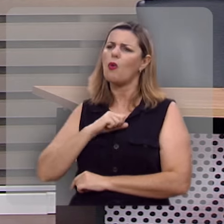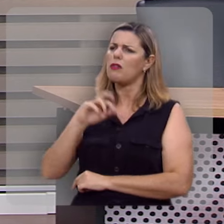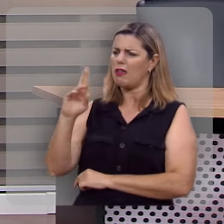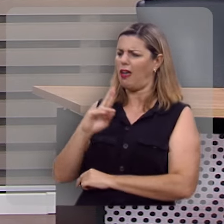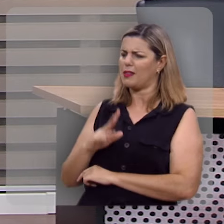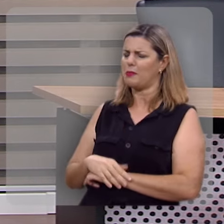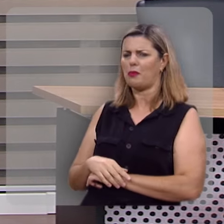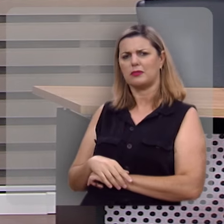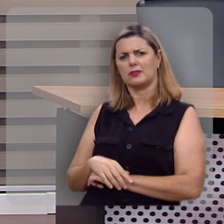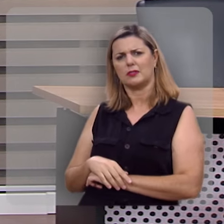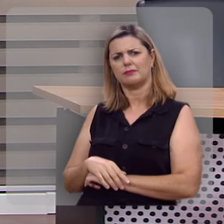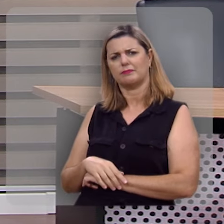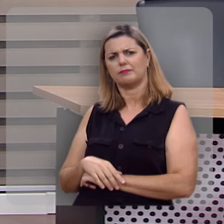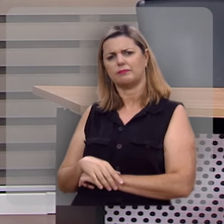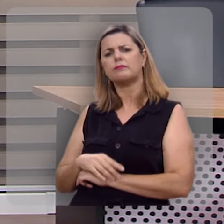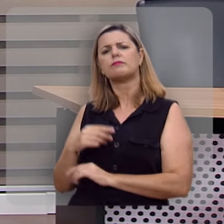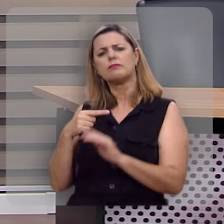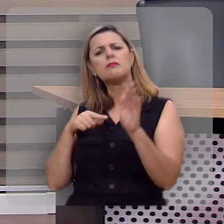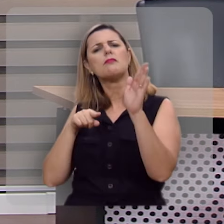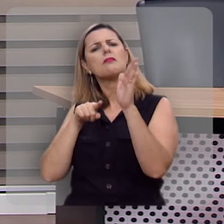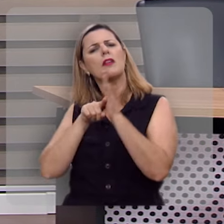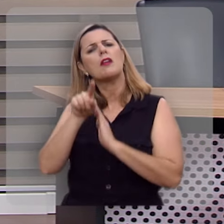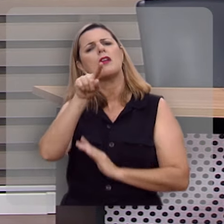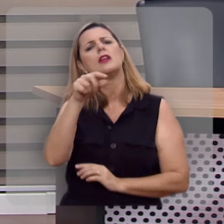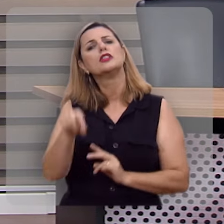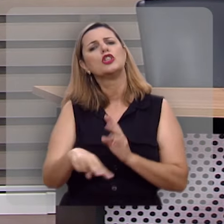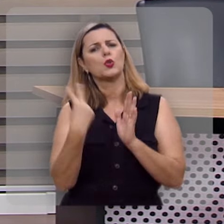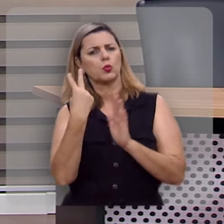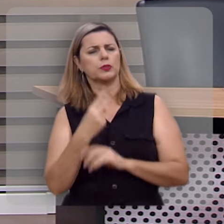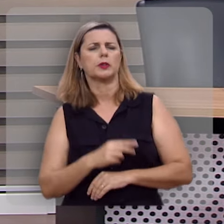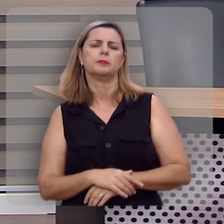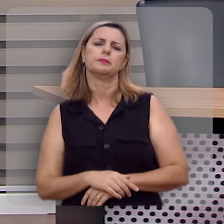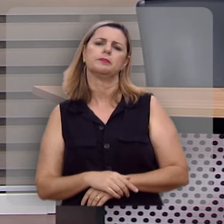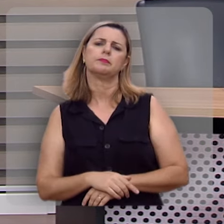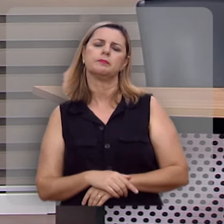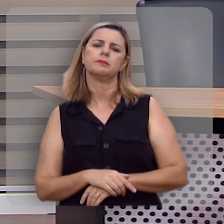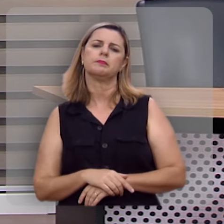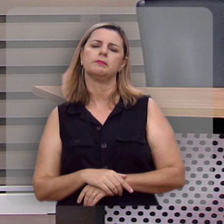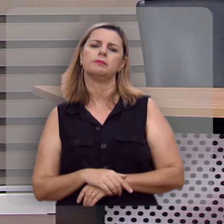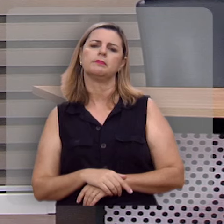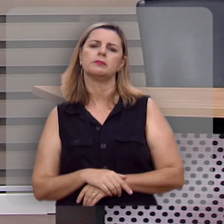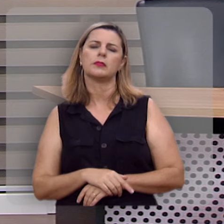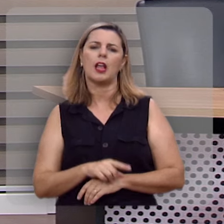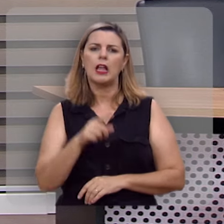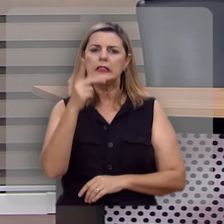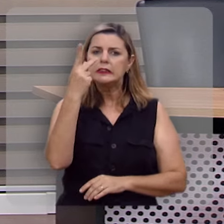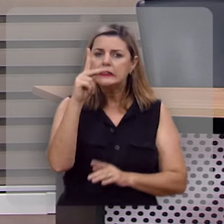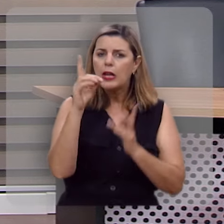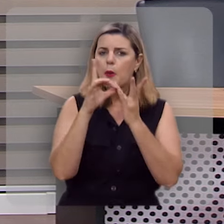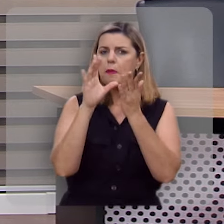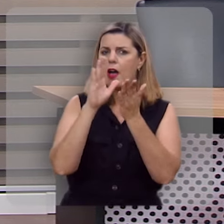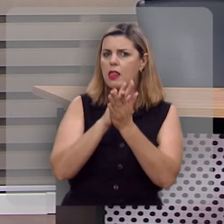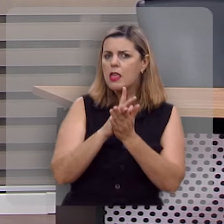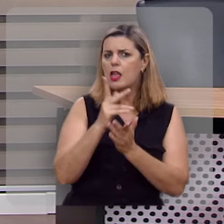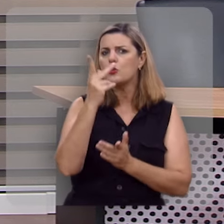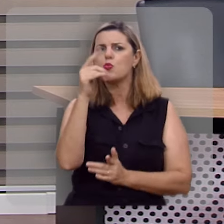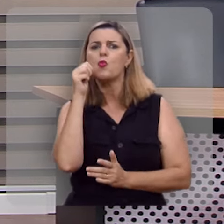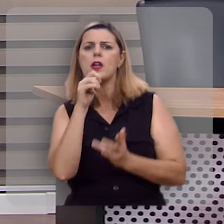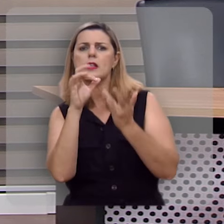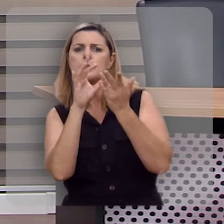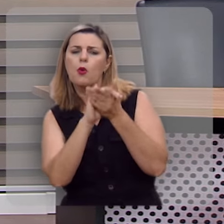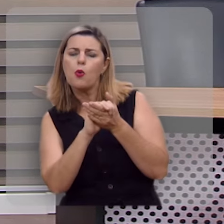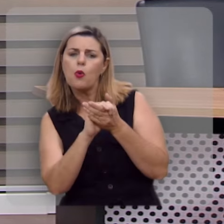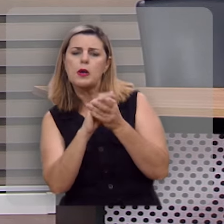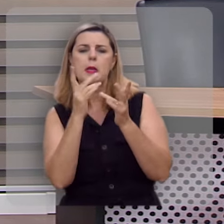Então deixa eu lhe fazer agora uma segunda pergunta: seu marido, sua esposa, seu pai,